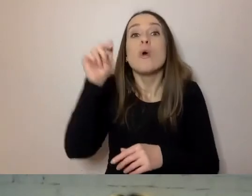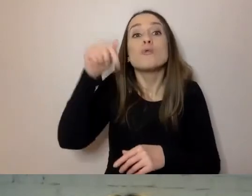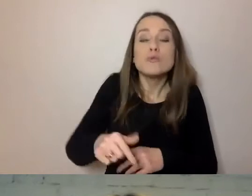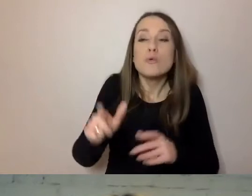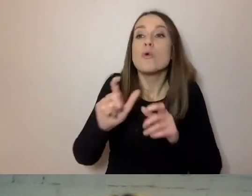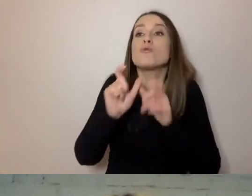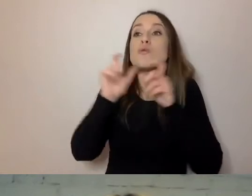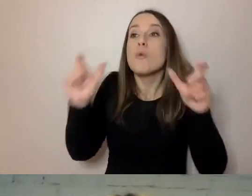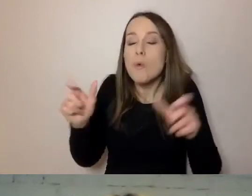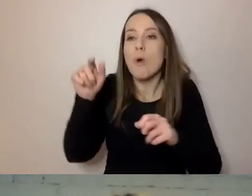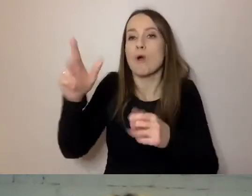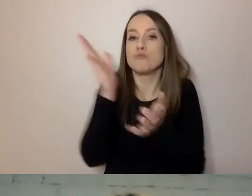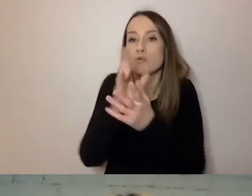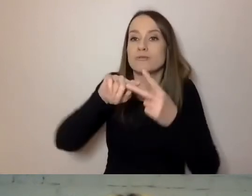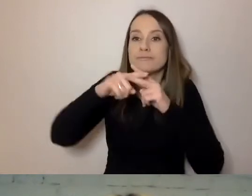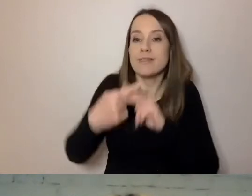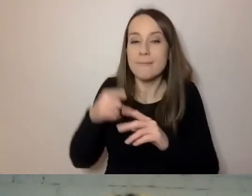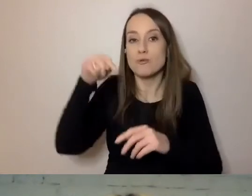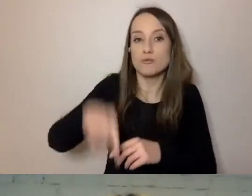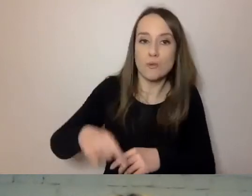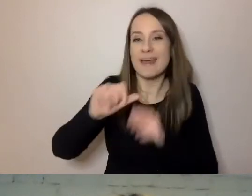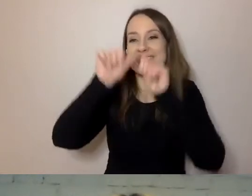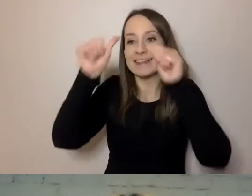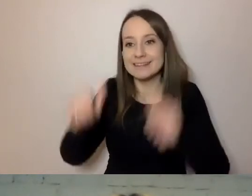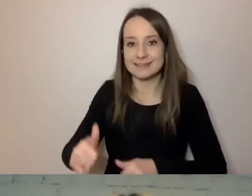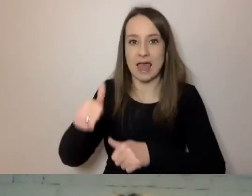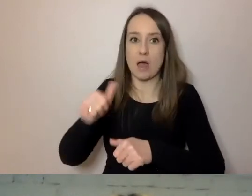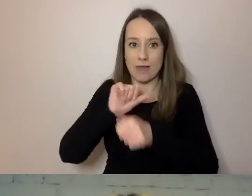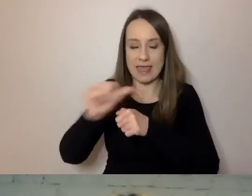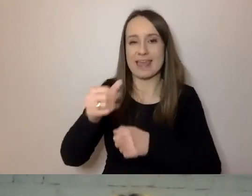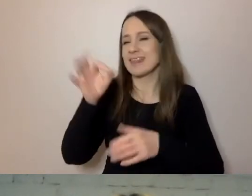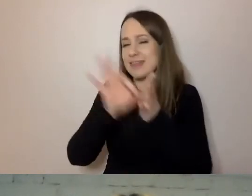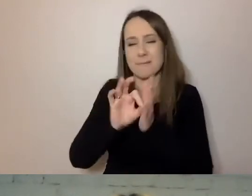Przebywają dłużej na stałe. Pewnie jest tych osób dużo więcej. Warto pamiętać,